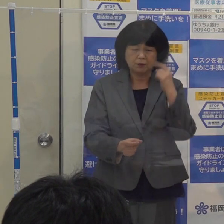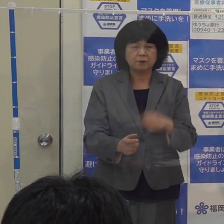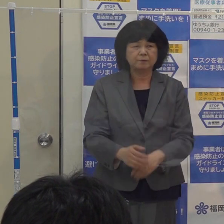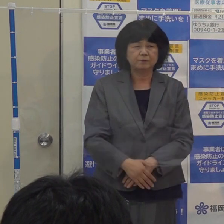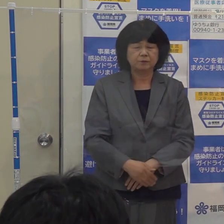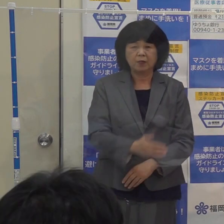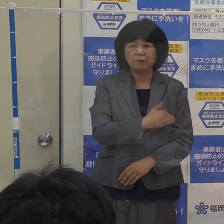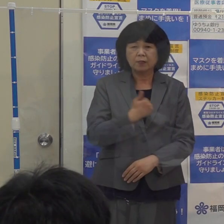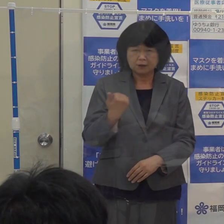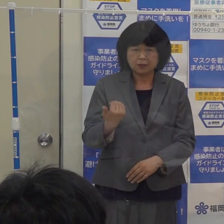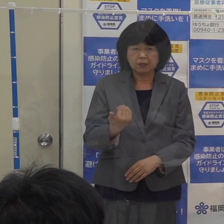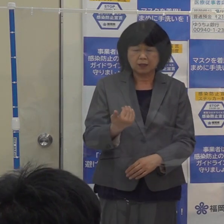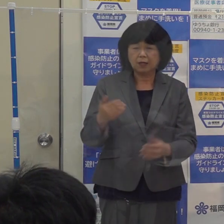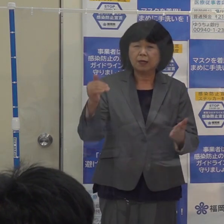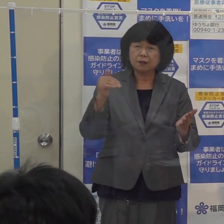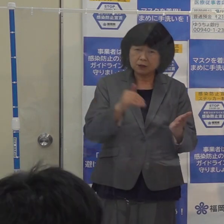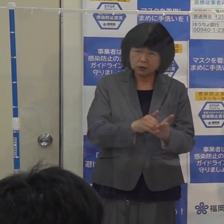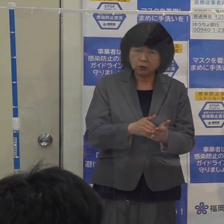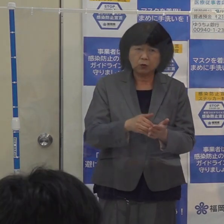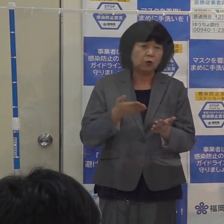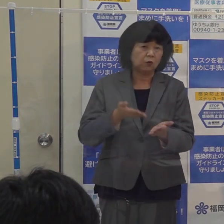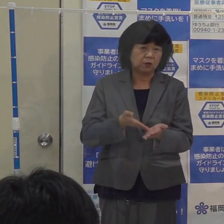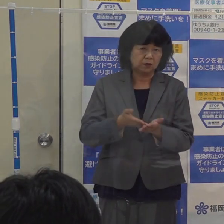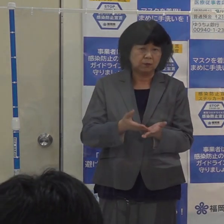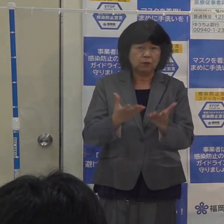私の方からは以上でございます よろしくお願い申し上げます